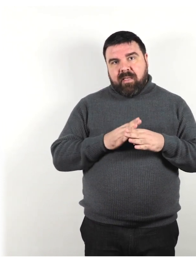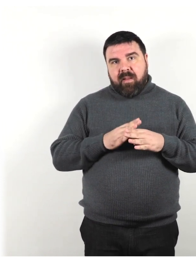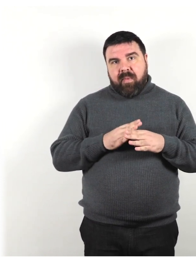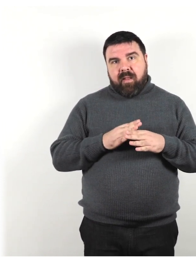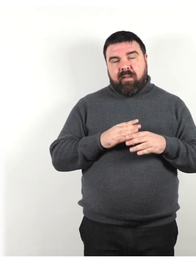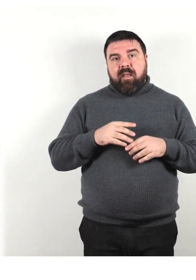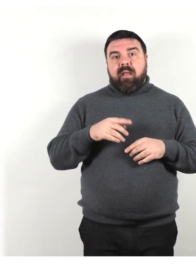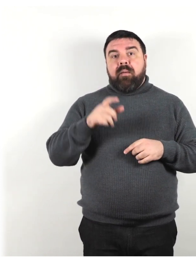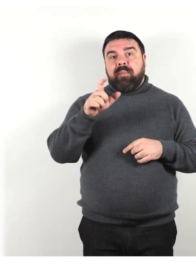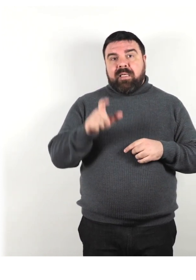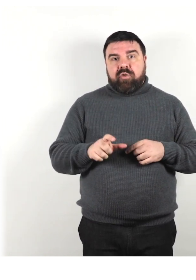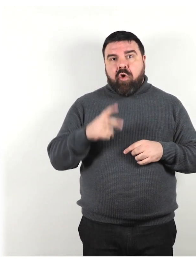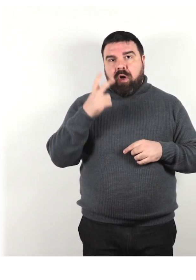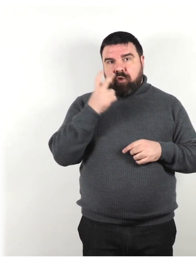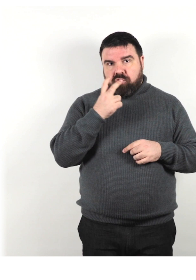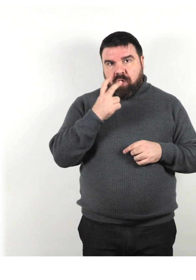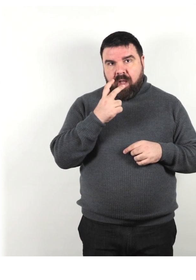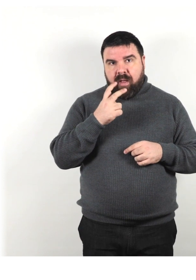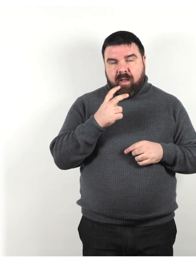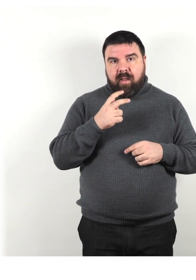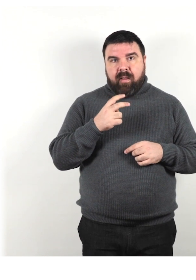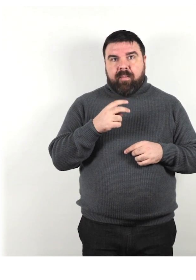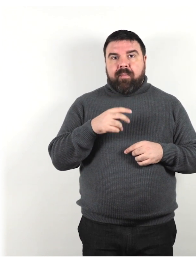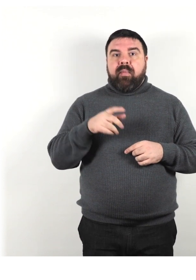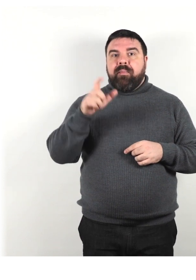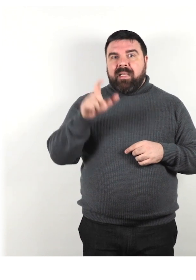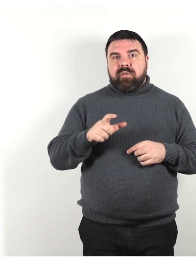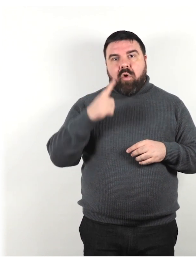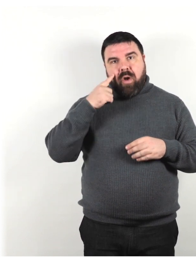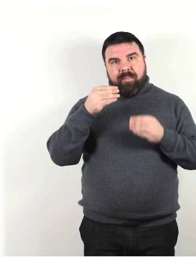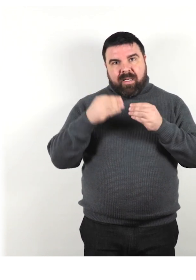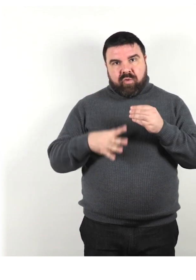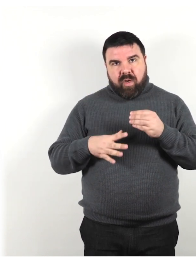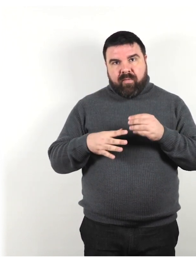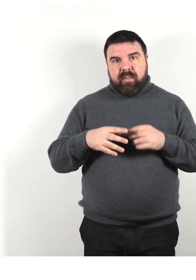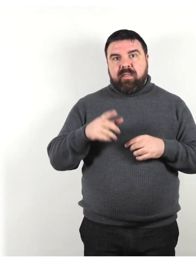persona cieca, persone che ha perso la vista o persona che vede poco.